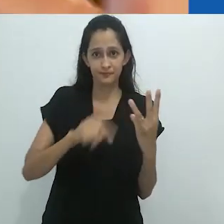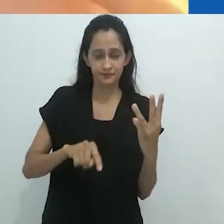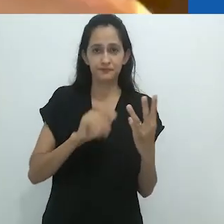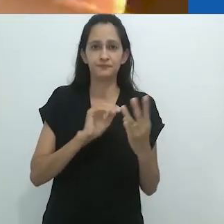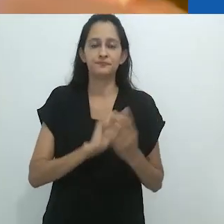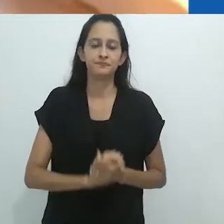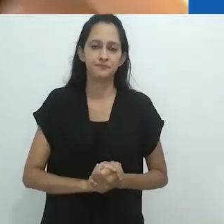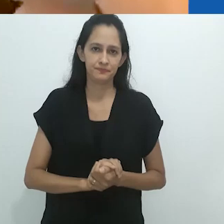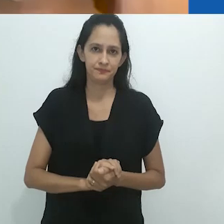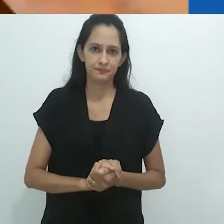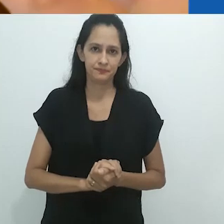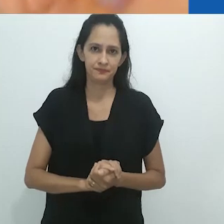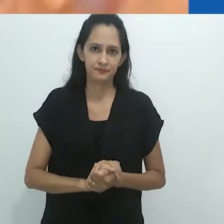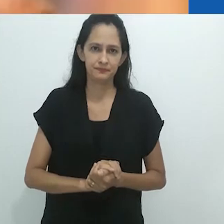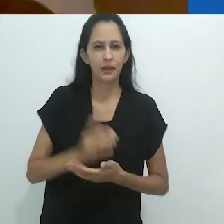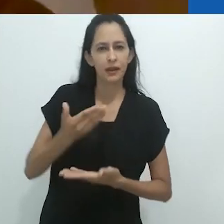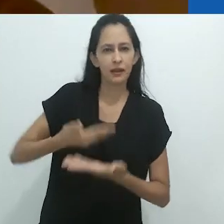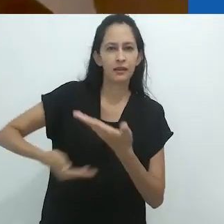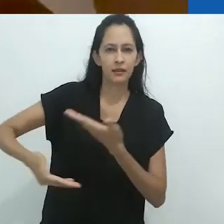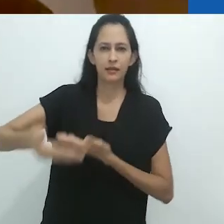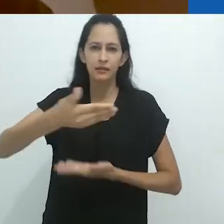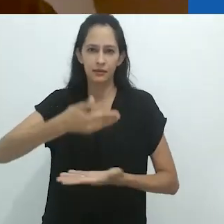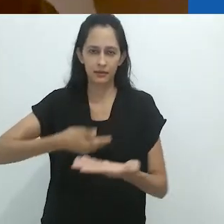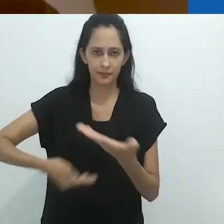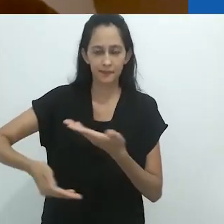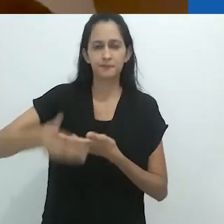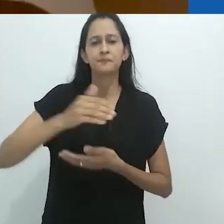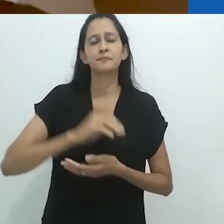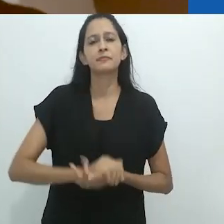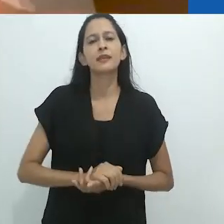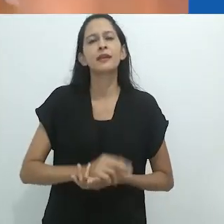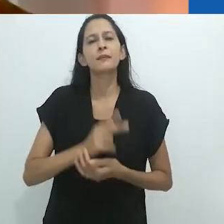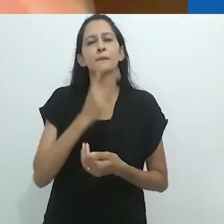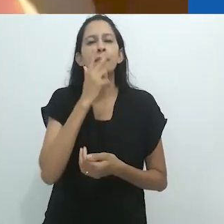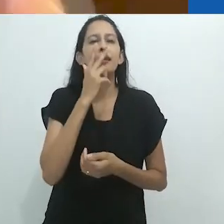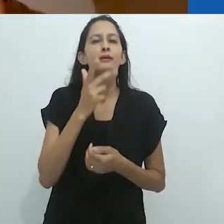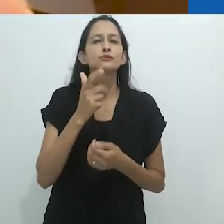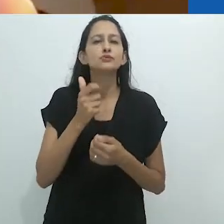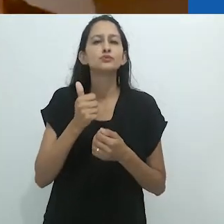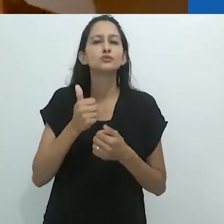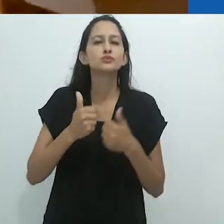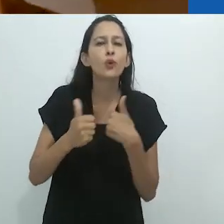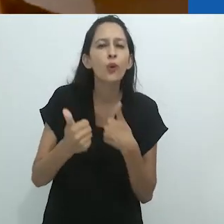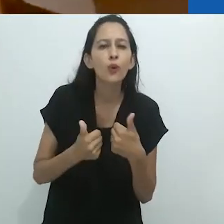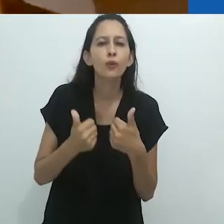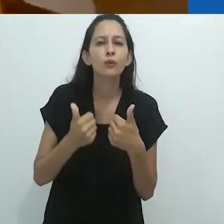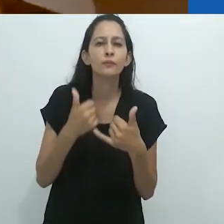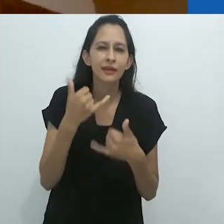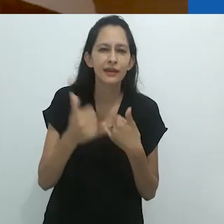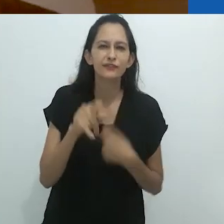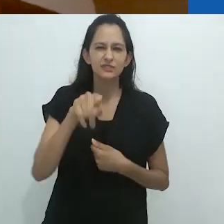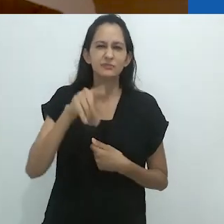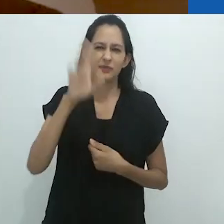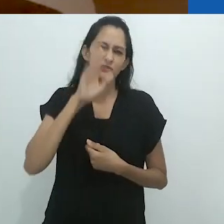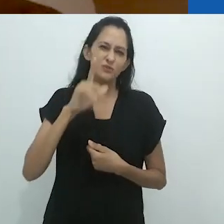O animal, a criança e o adulto. É algo como o jogo e tenho certeza que vocês têm esse jogo no Brasil